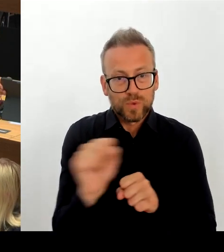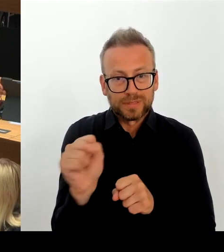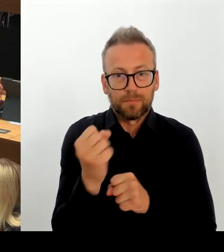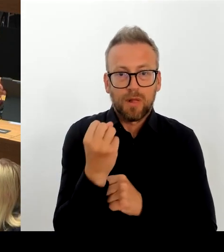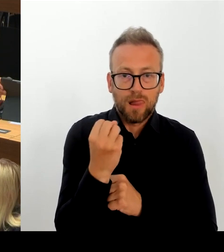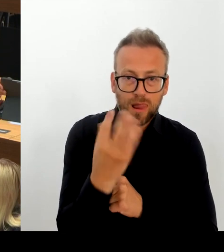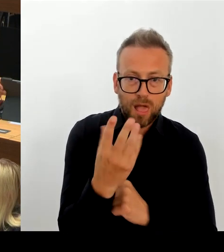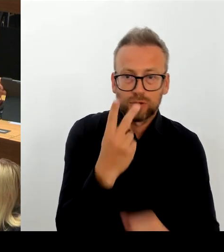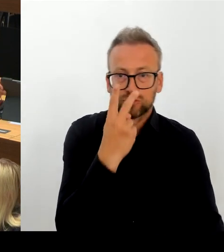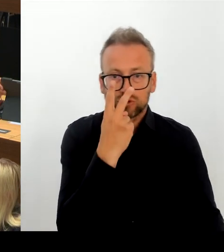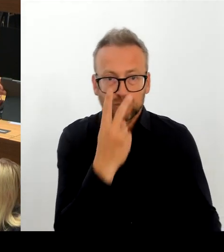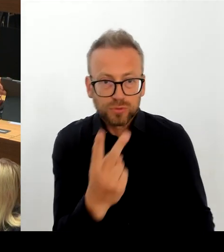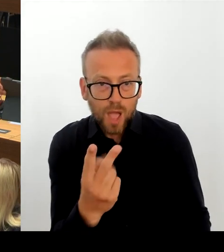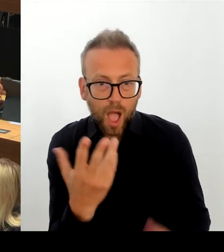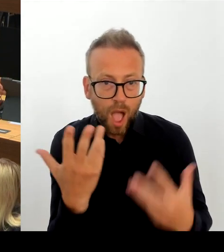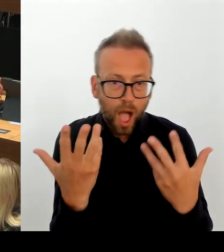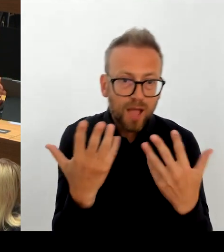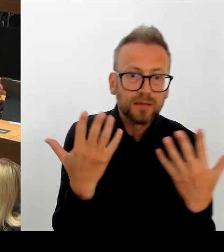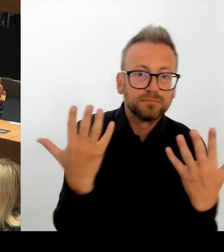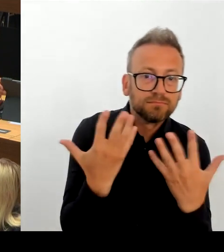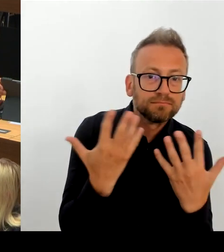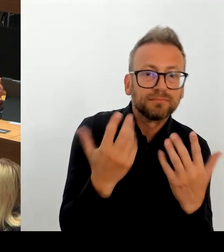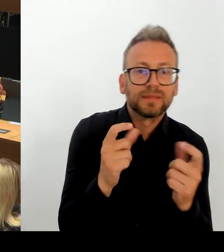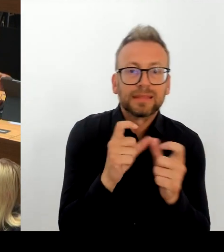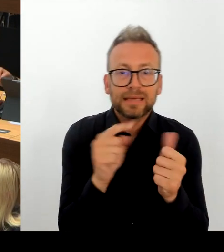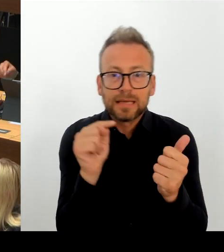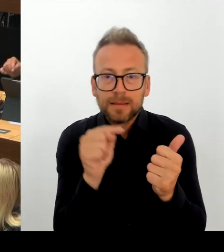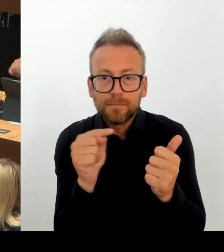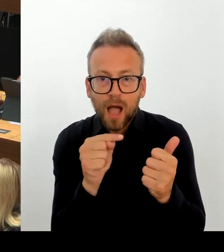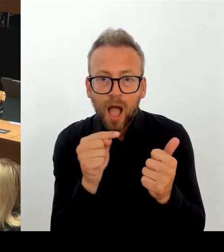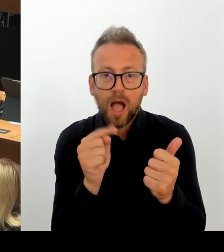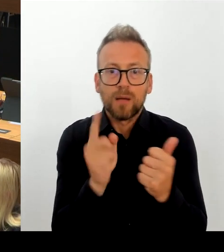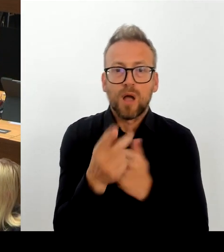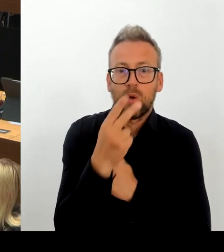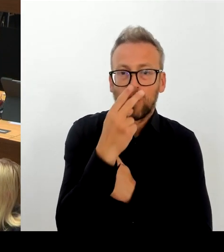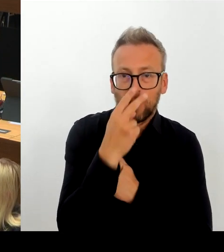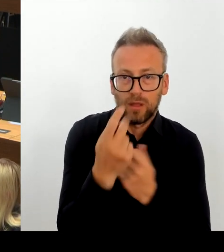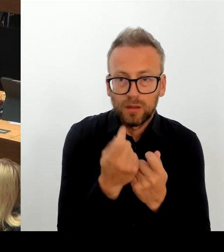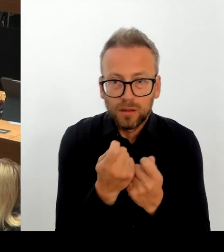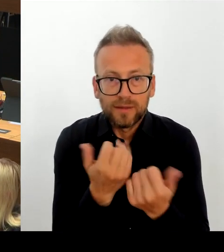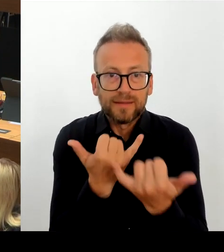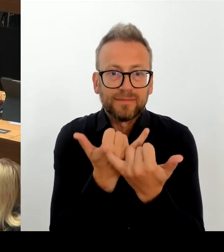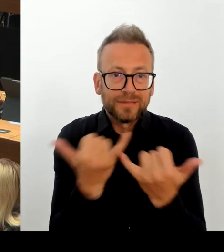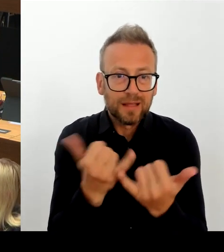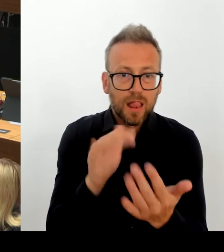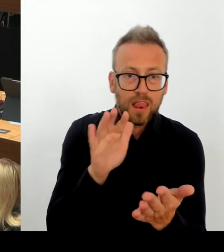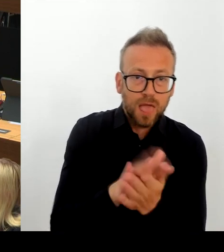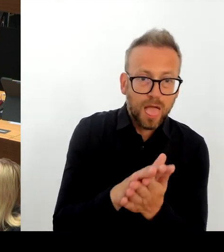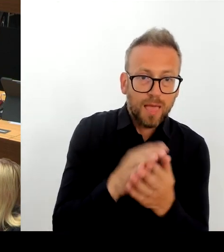Allerdings musste bei näherer Recherche und tieferer Planung festgestellt werden, dass bei dem zunächst angedachten Grundstück,